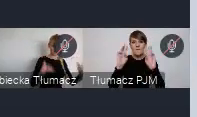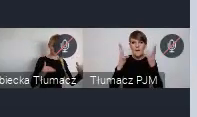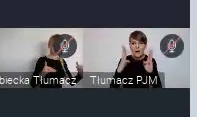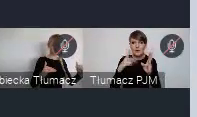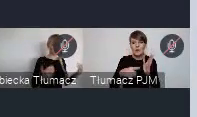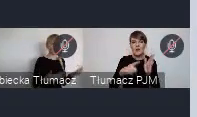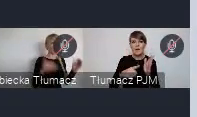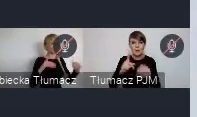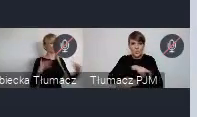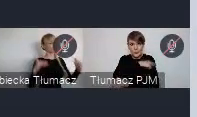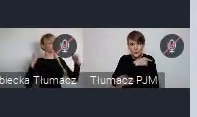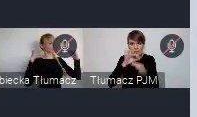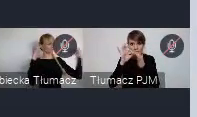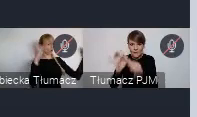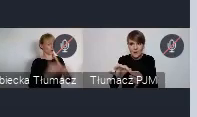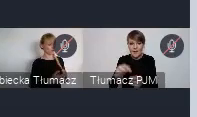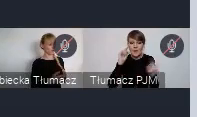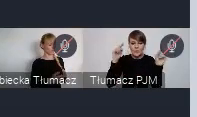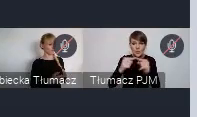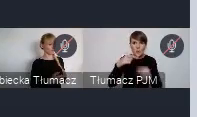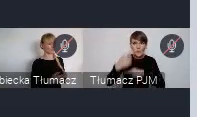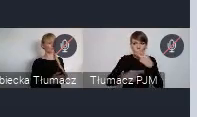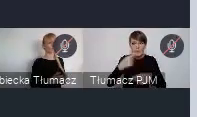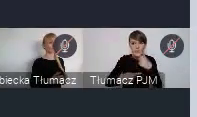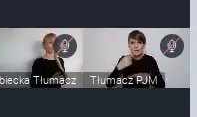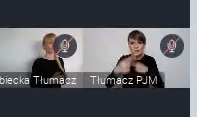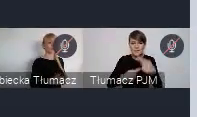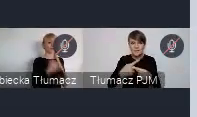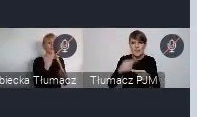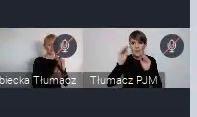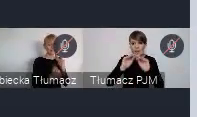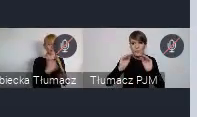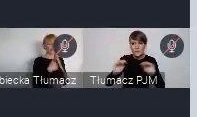skupione już właśnie, na pewnym procesie, no nauczania nawet.